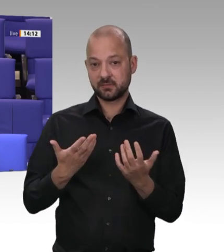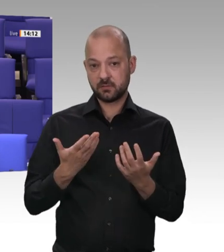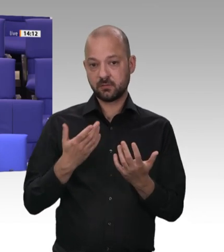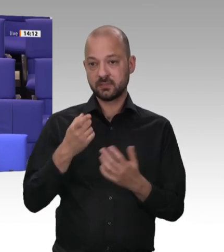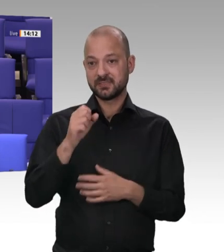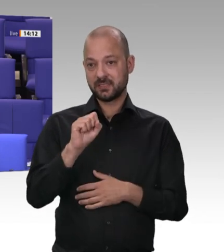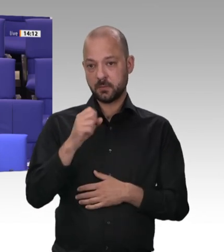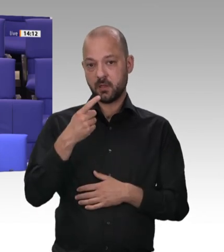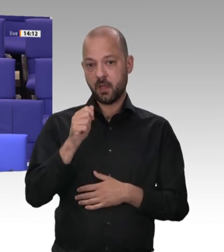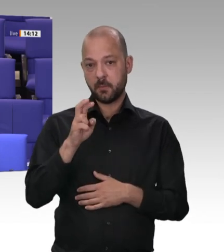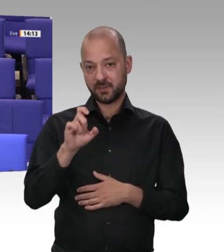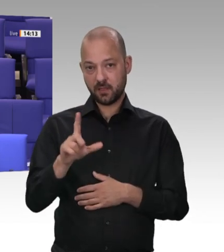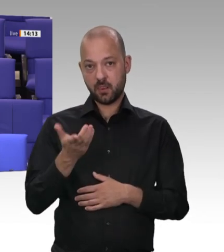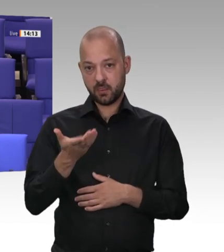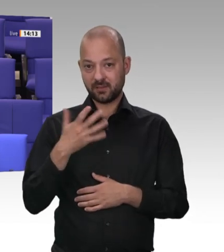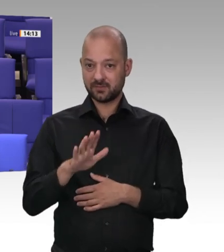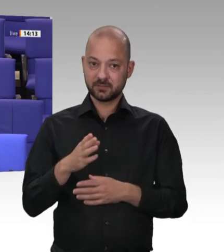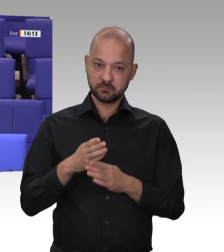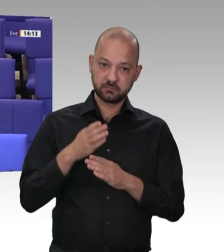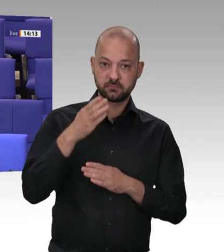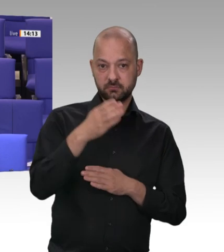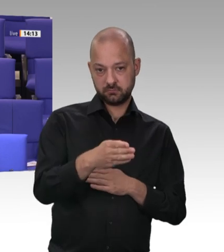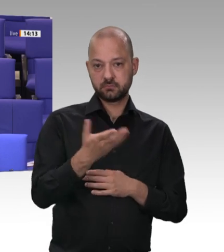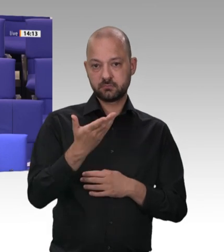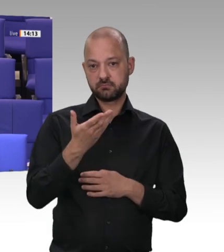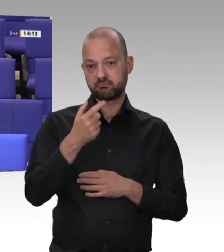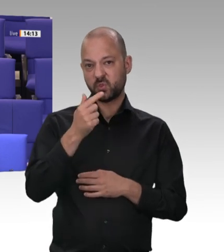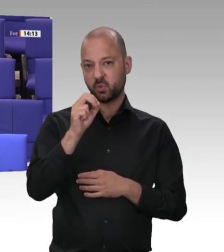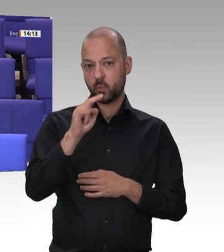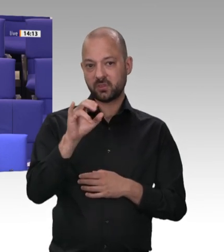werden – wenn etwa mit Werkverträgen eine Scheinselbstständigkeit vorgegaukelt